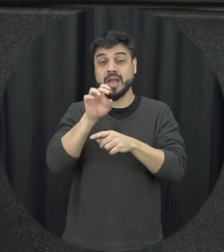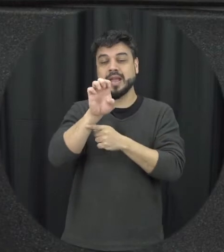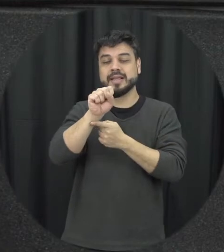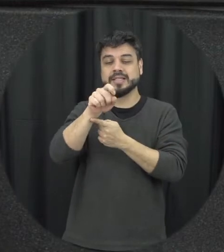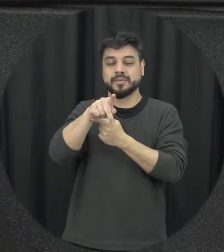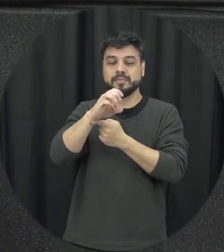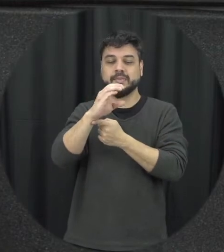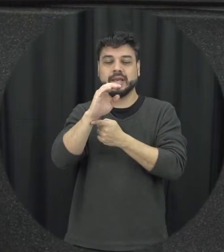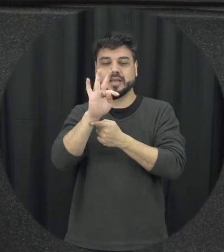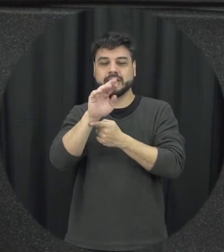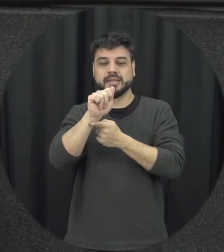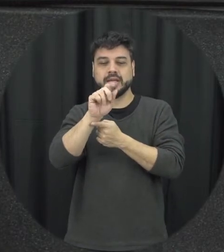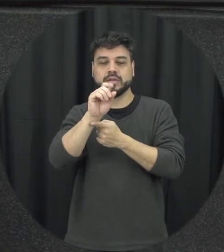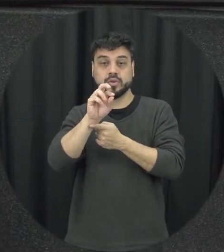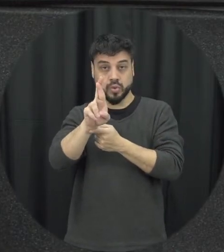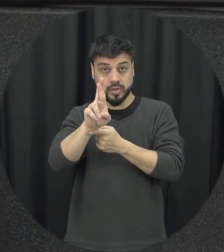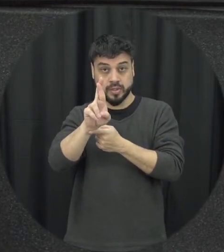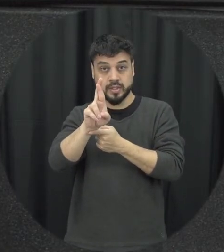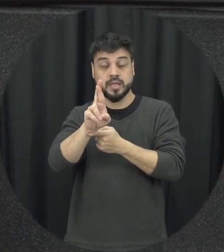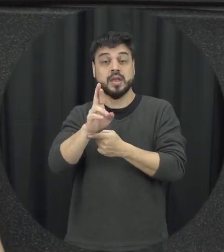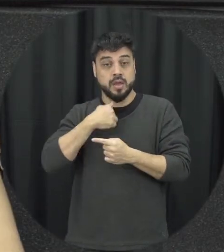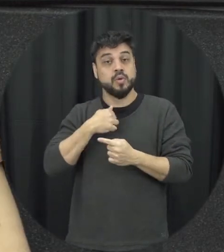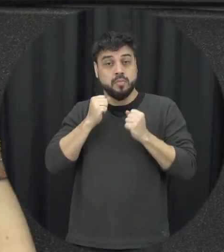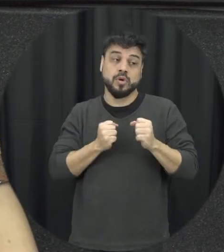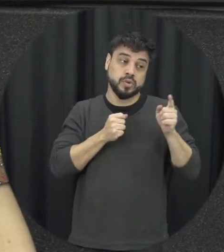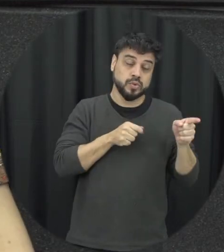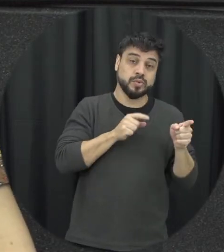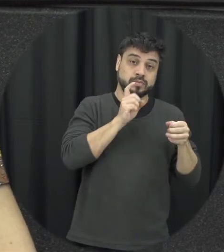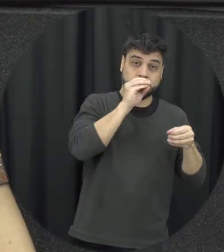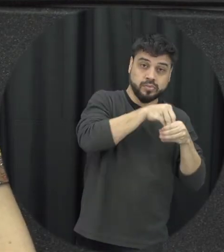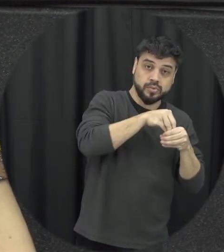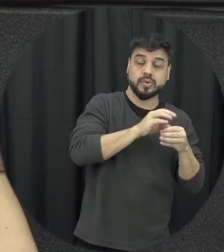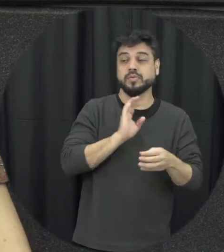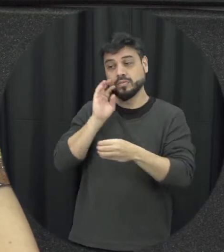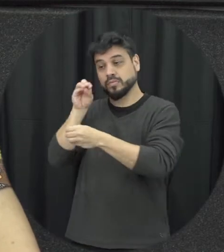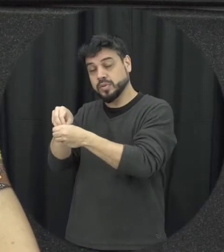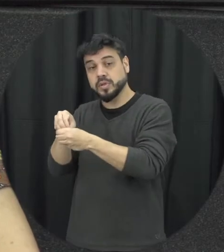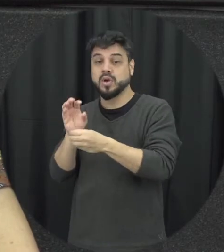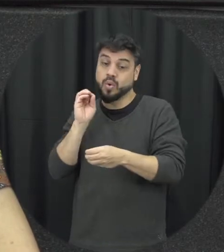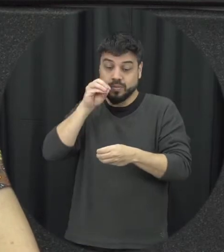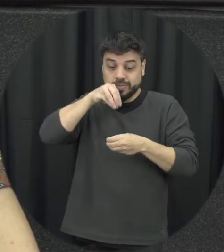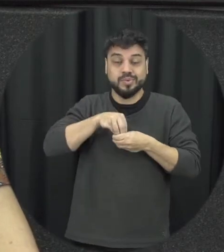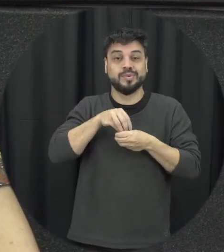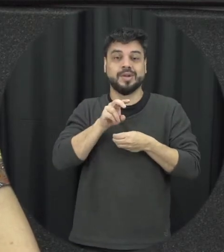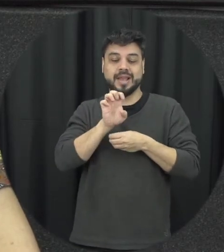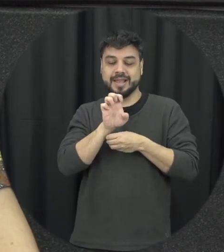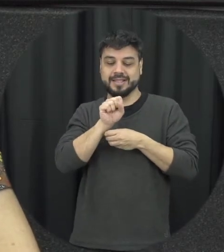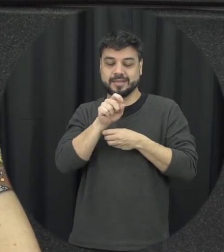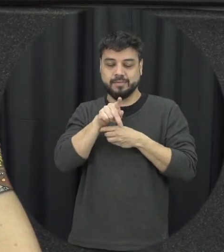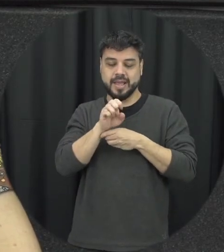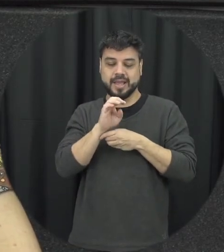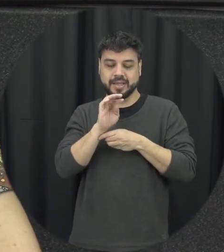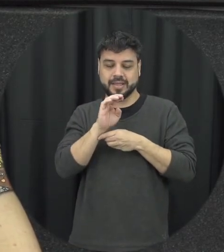vítimas de potenciais agressores mas esse papel do espectador ele nos convida a sair dessa zona de